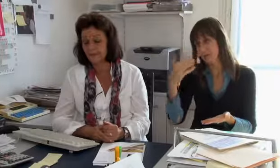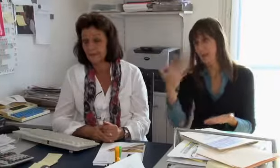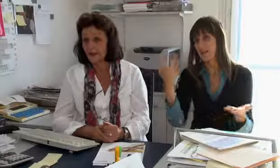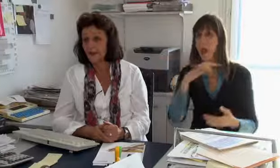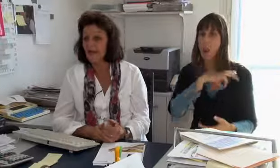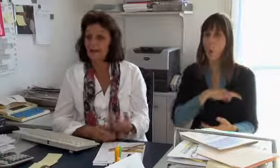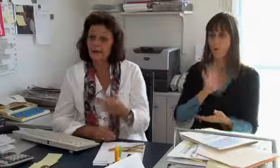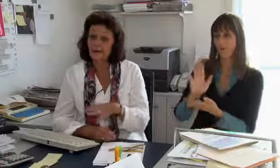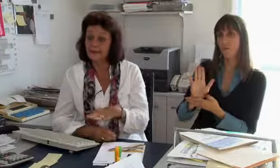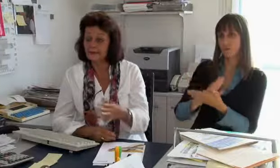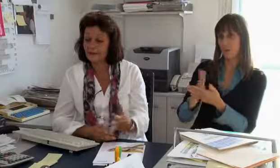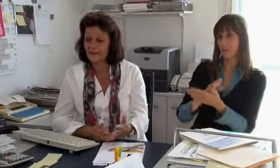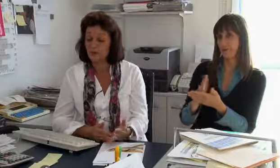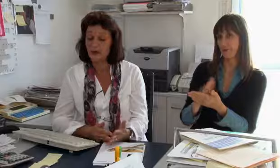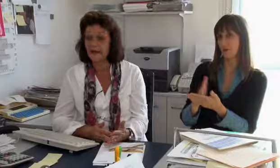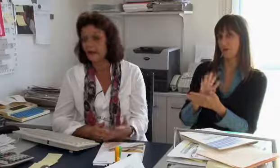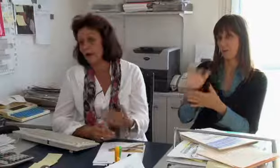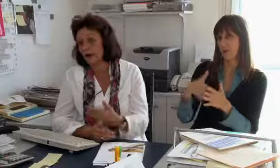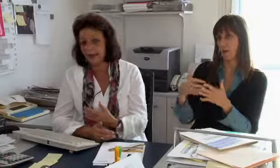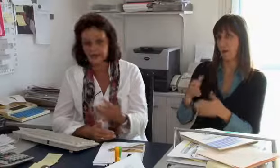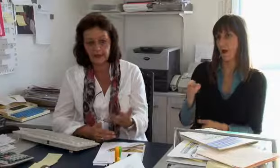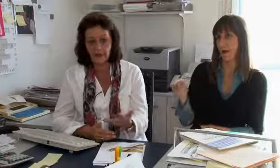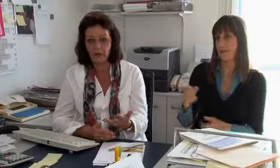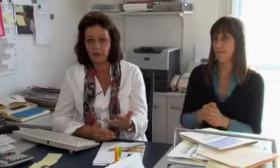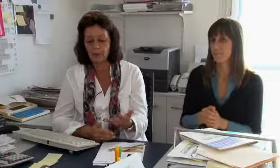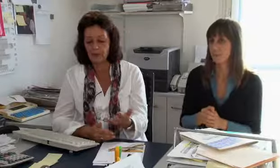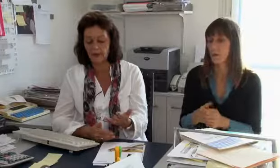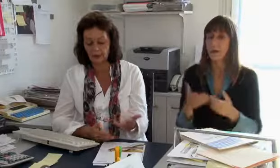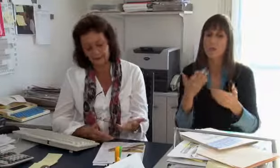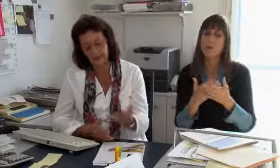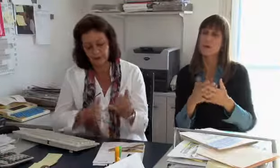die Löhne der Gebärdensprachdolmetscher.